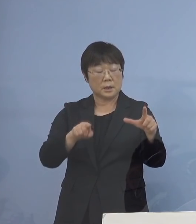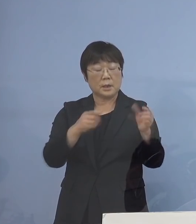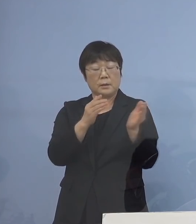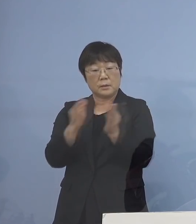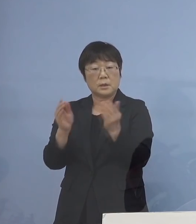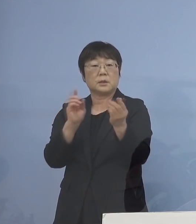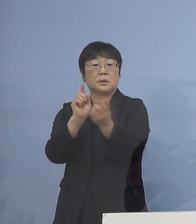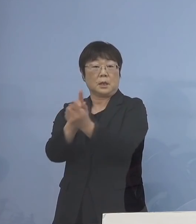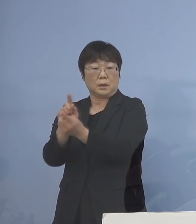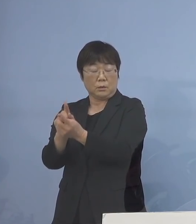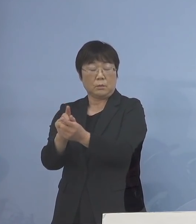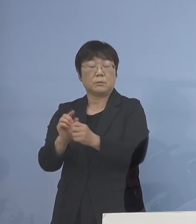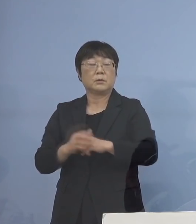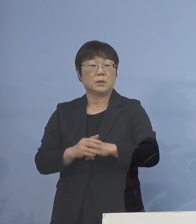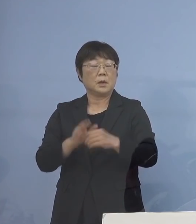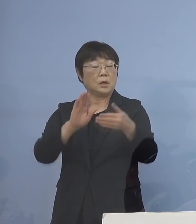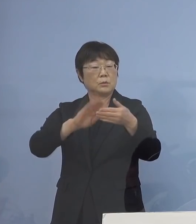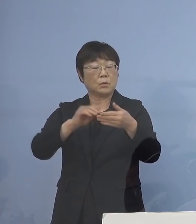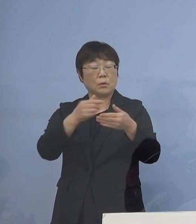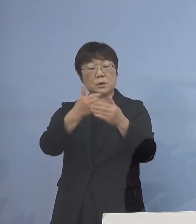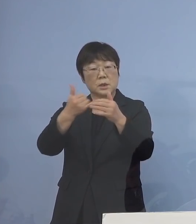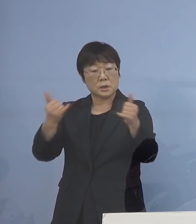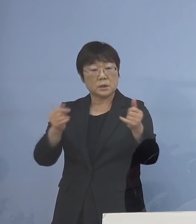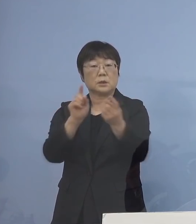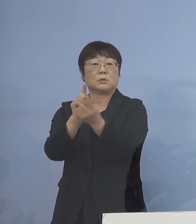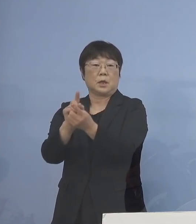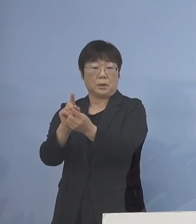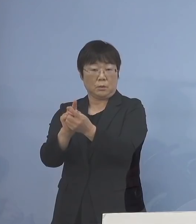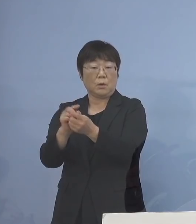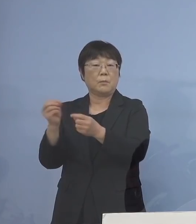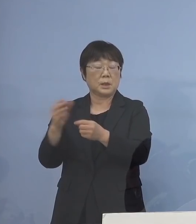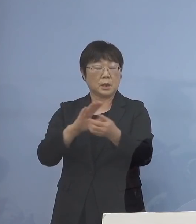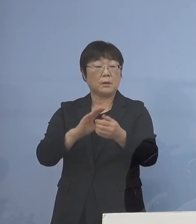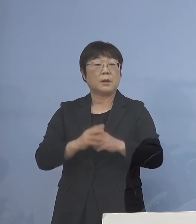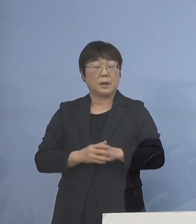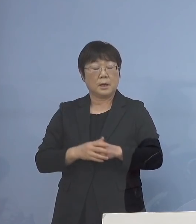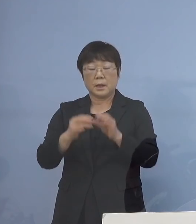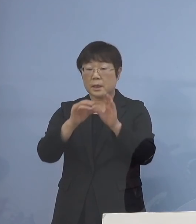そして濃厚接触への対応 あるいは検体対応であるとか